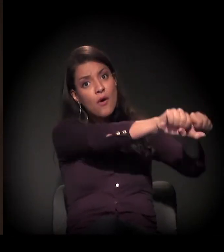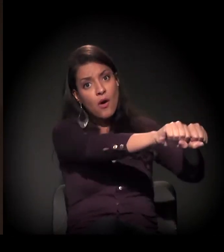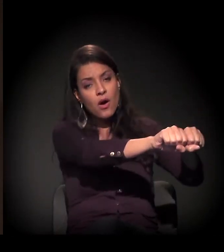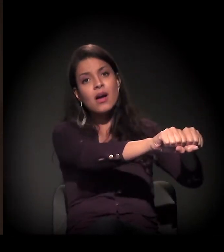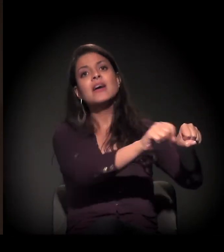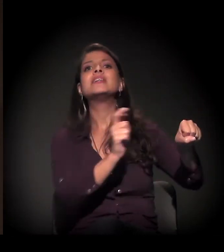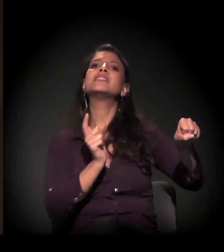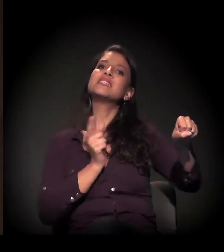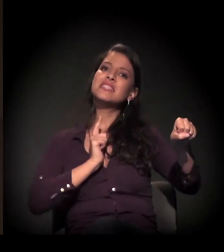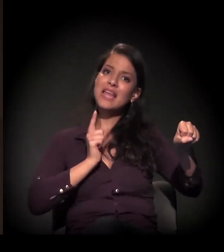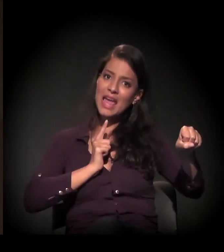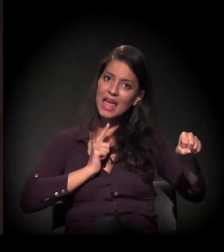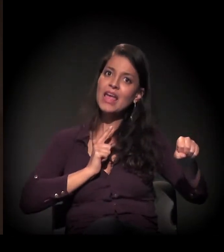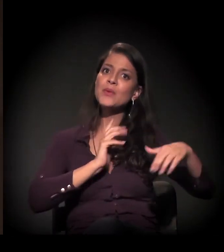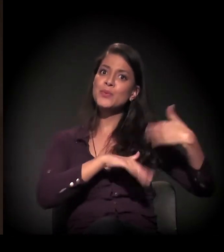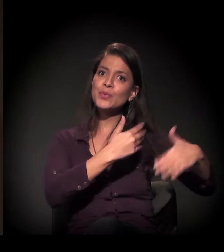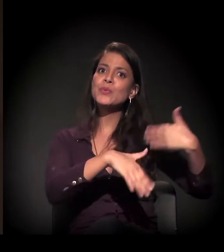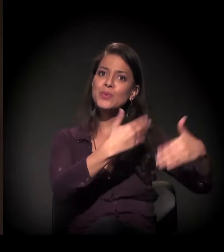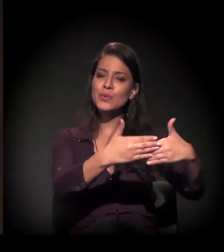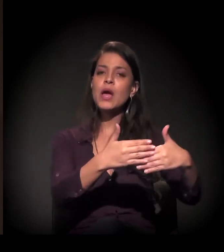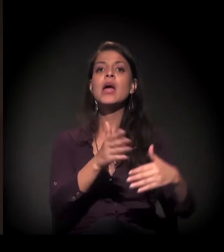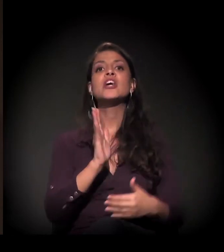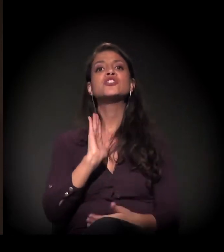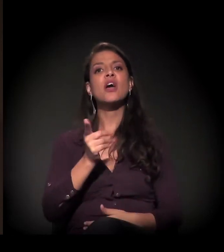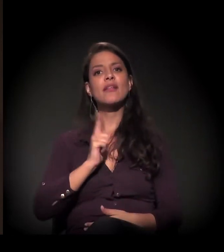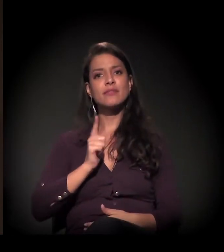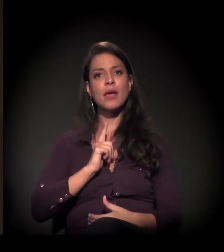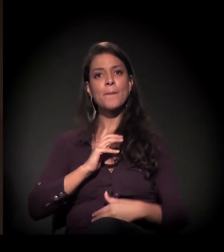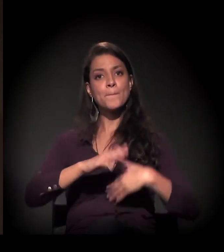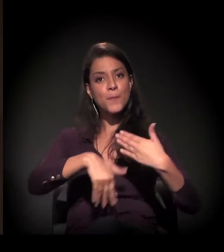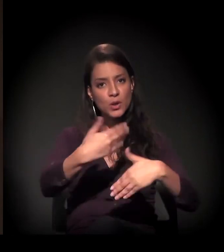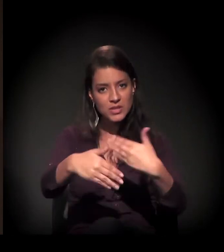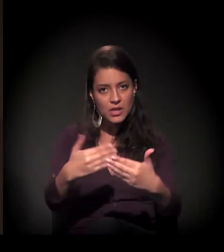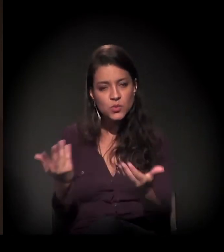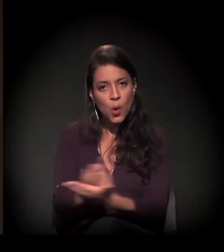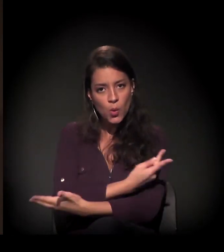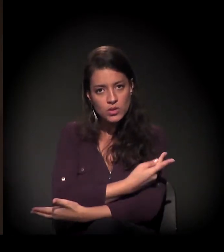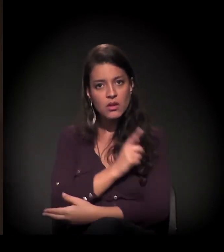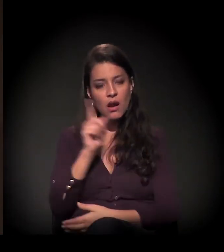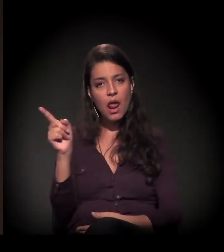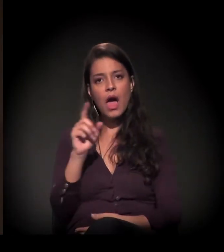Existe uma sentença na 26a Vara Cível do Fórum João Mendes